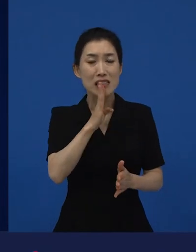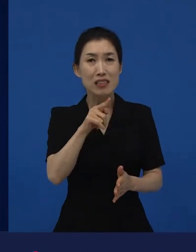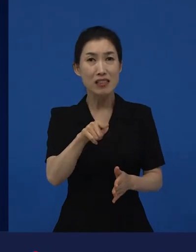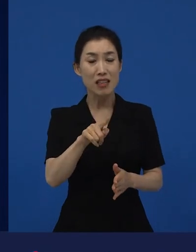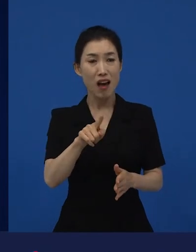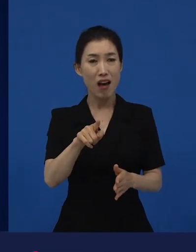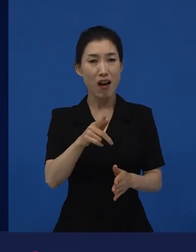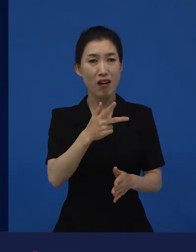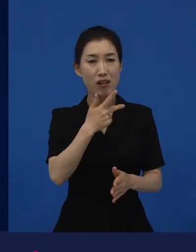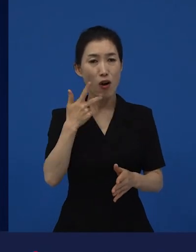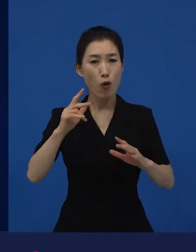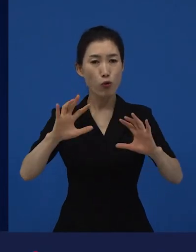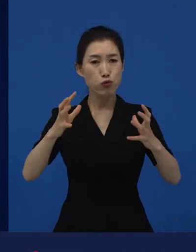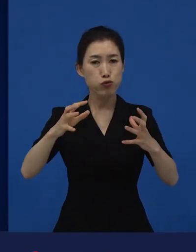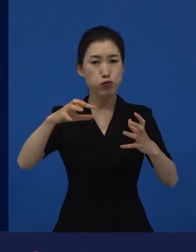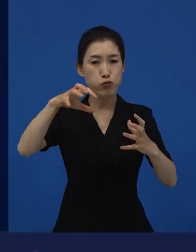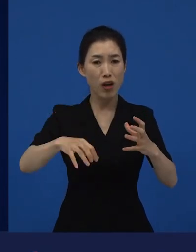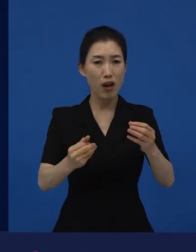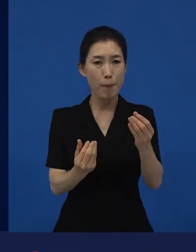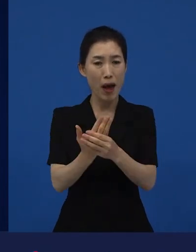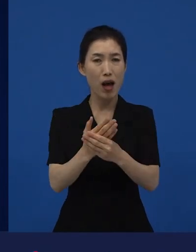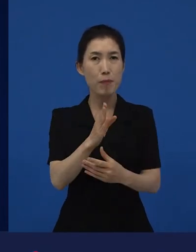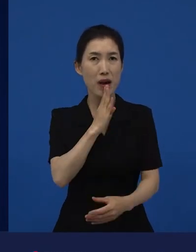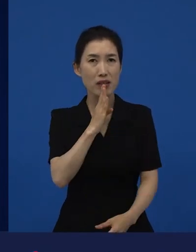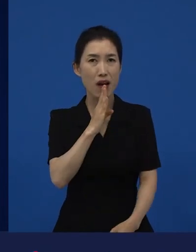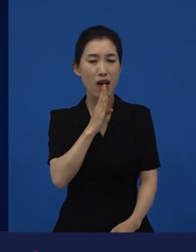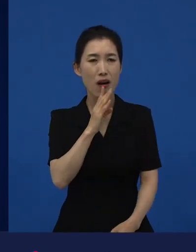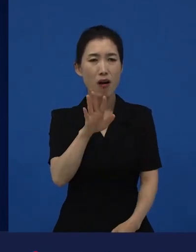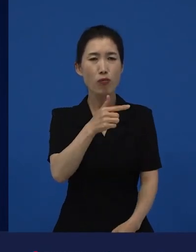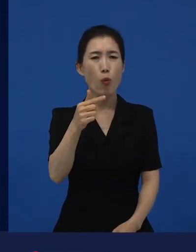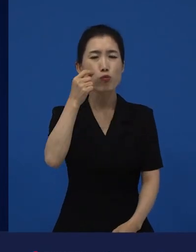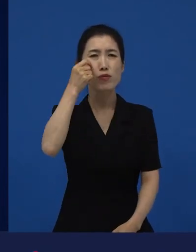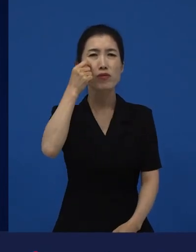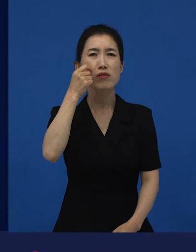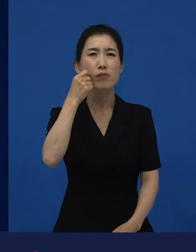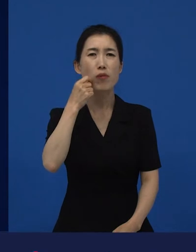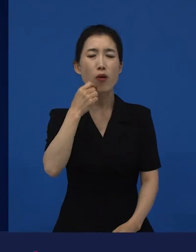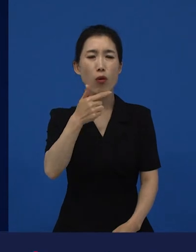"왜 이렇게 슬프지만 우리 현실 같애."라고 해서 굉장히 많은 분들이